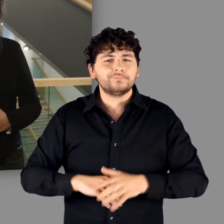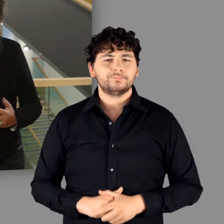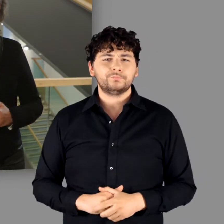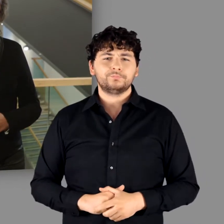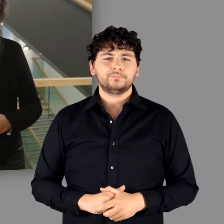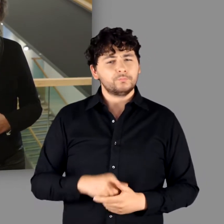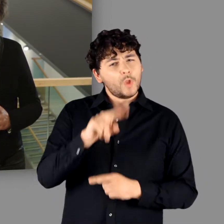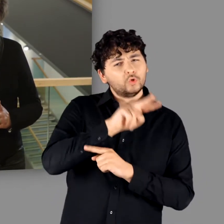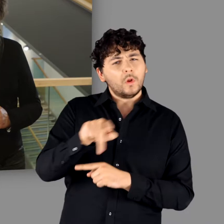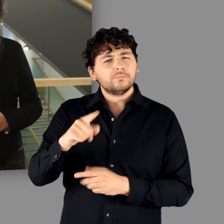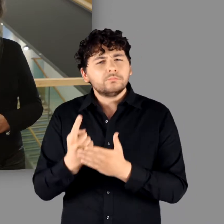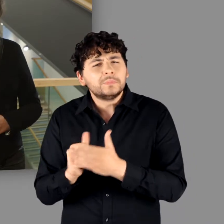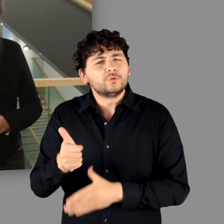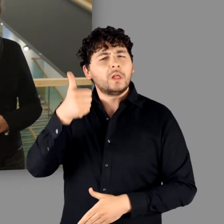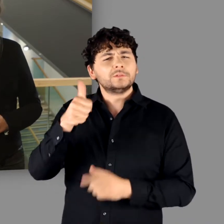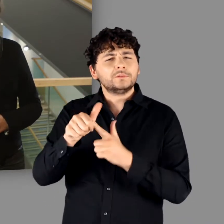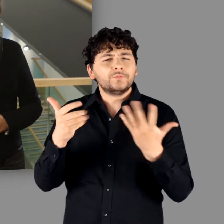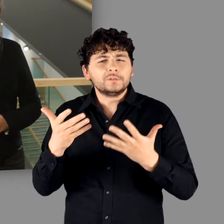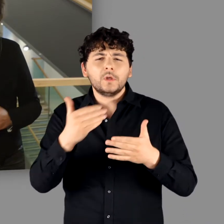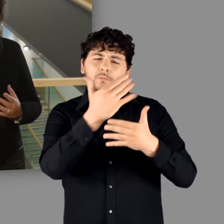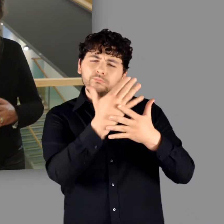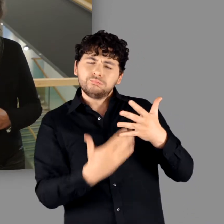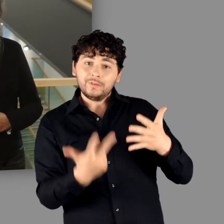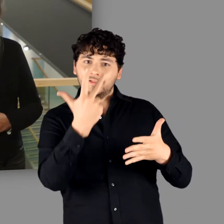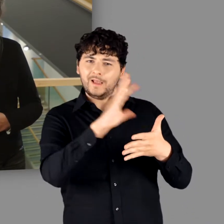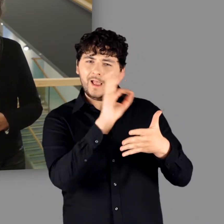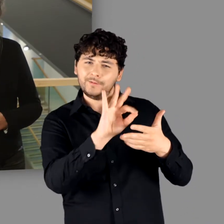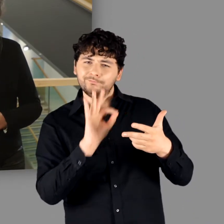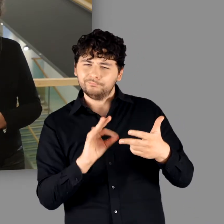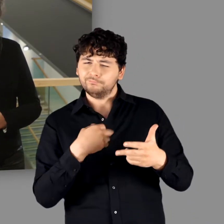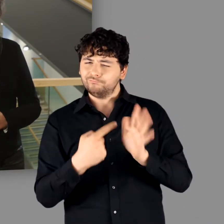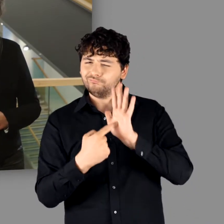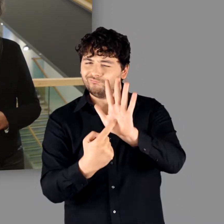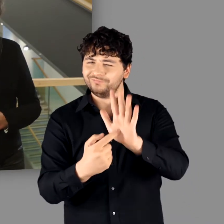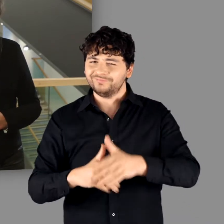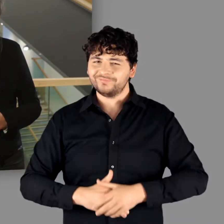Was zeichnet diese Ausstellung aus? Lassen Sie mich 3 Aspekte hervorheben: